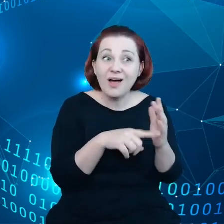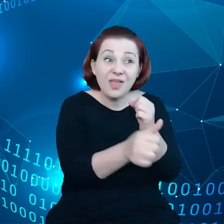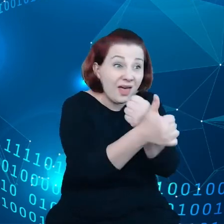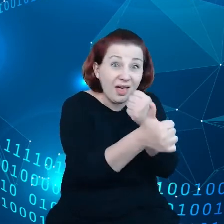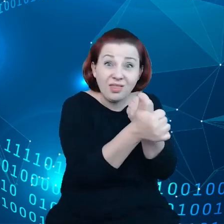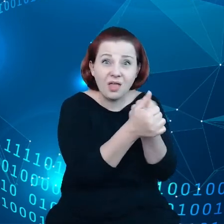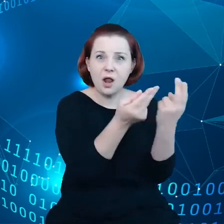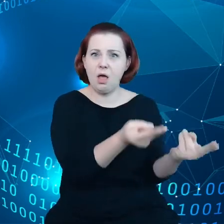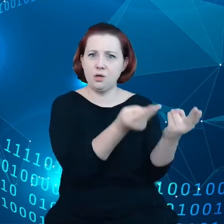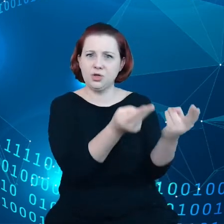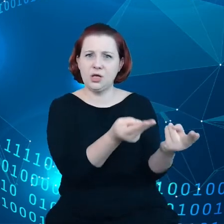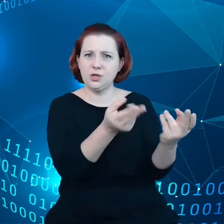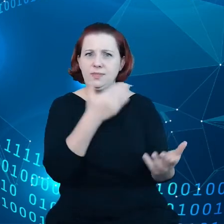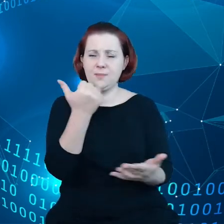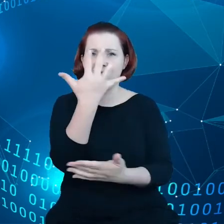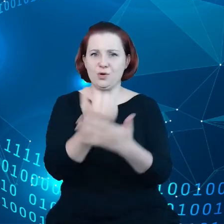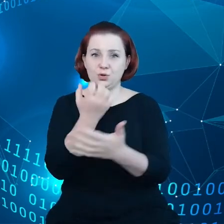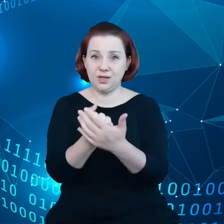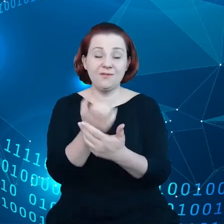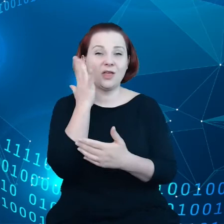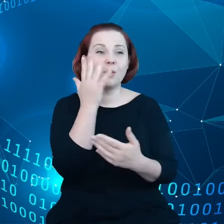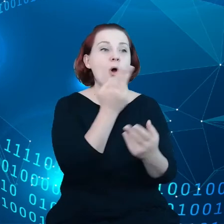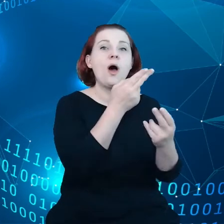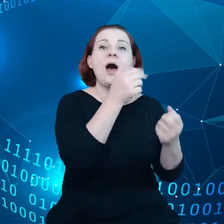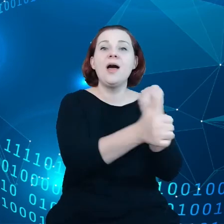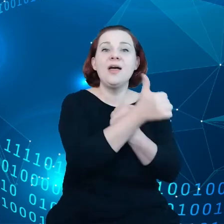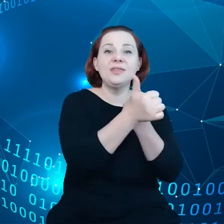Oczywiście przetwarzanie danych wiąże się ze śladem węglowym.